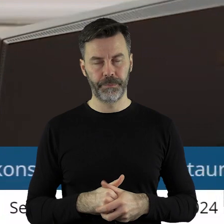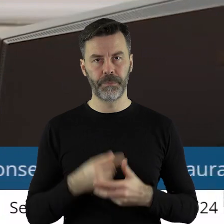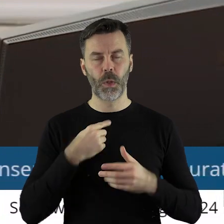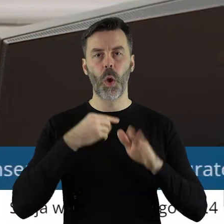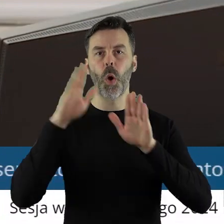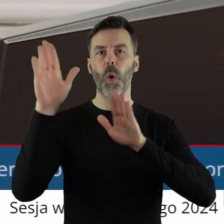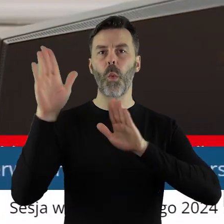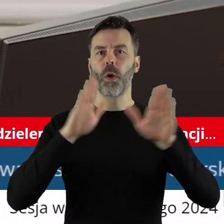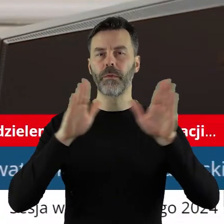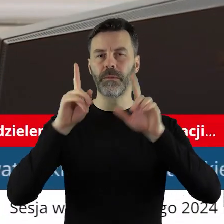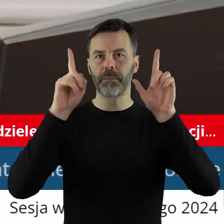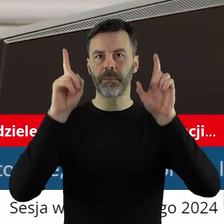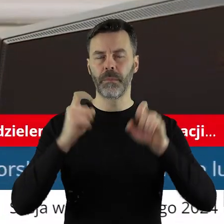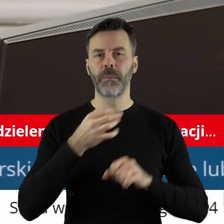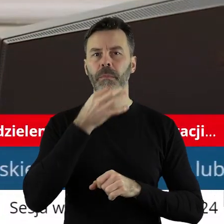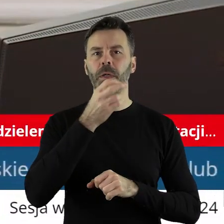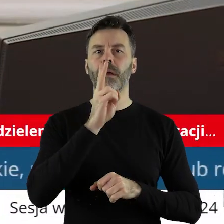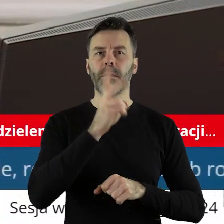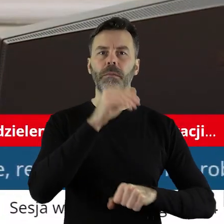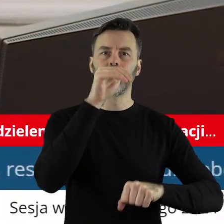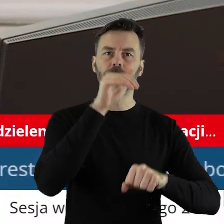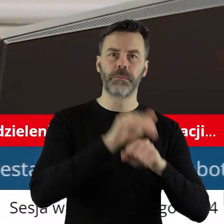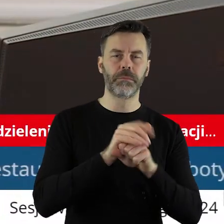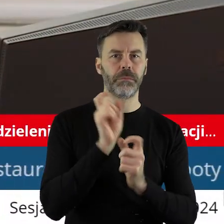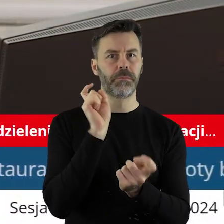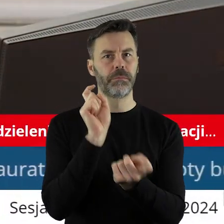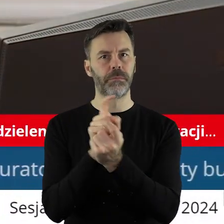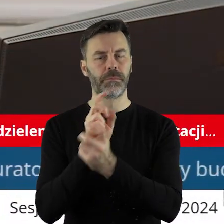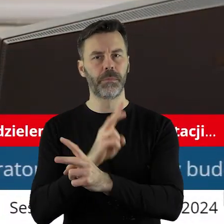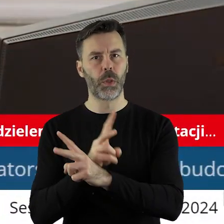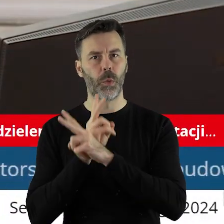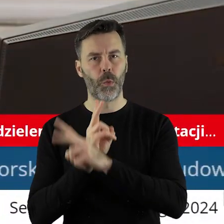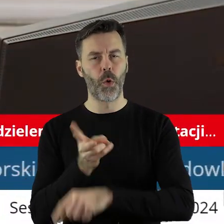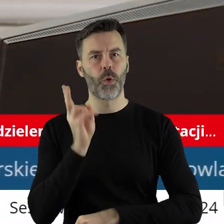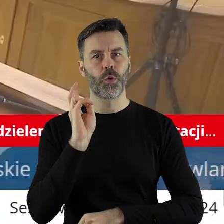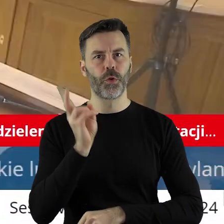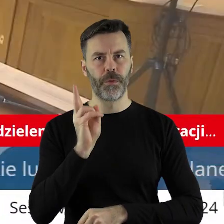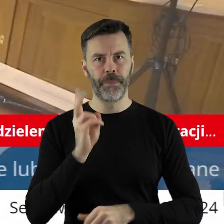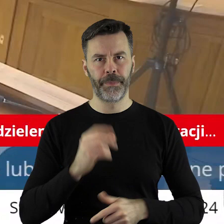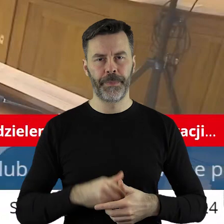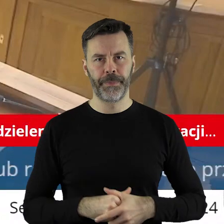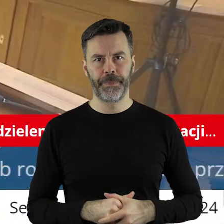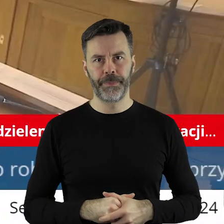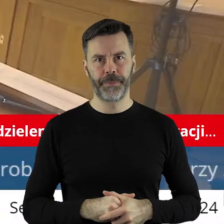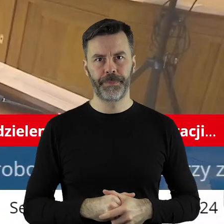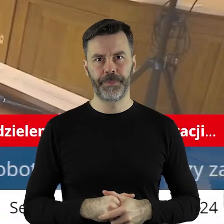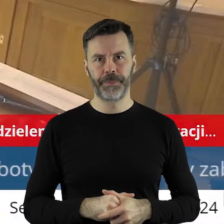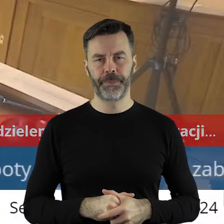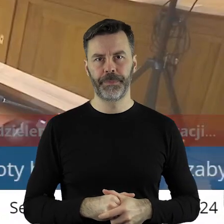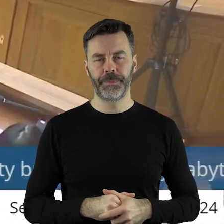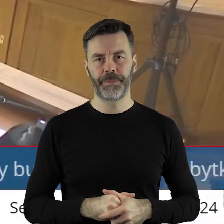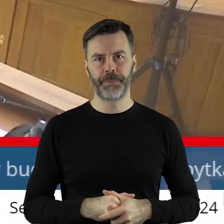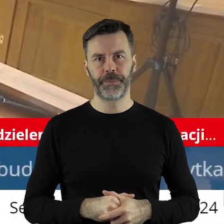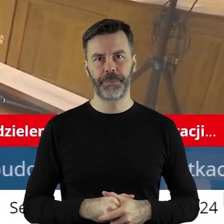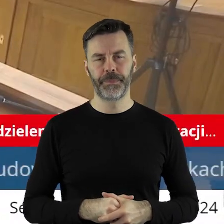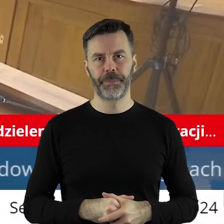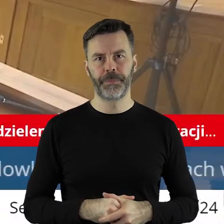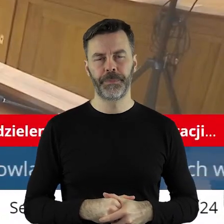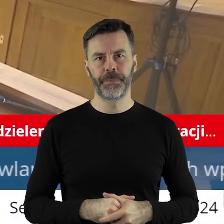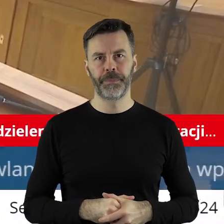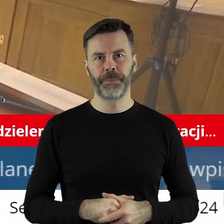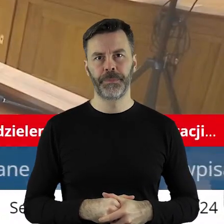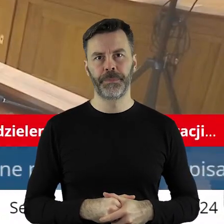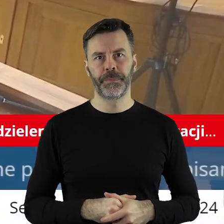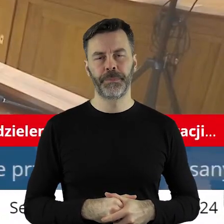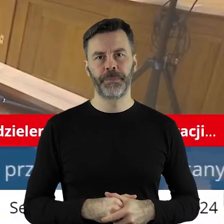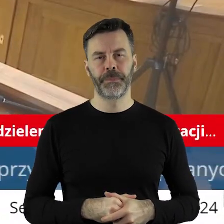Zarządzam głosowanie. Kto z państwa radnych jest za, kto jest przeciw, kto się wstrzymał?